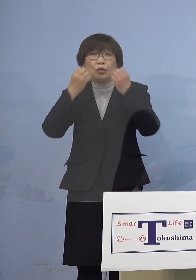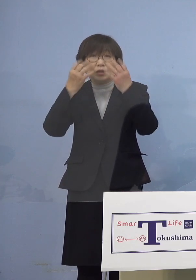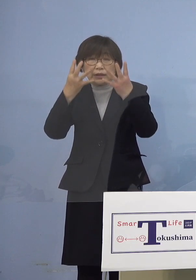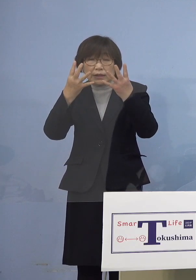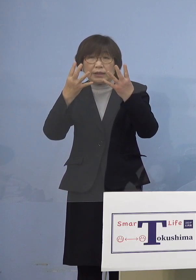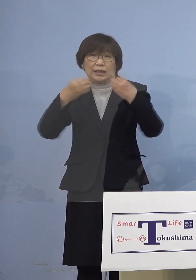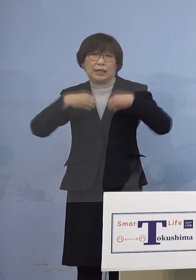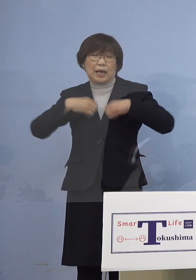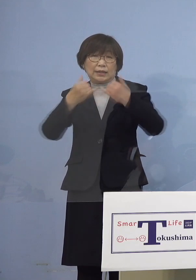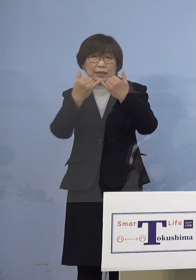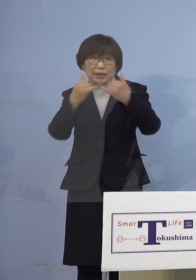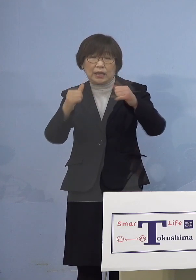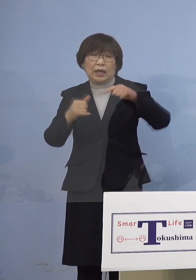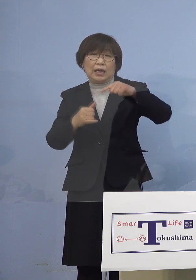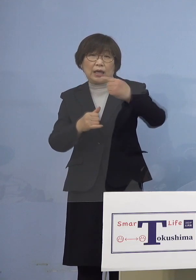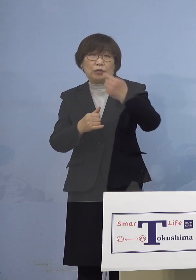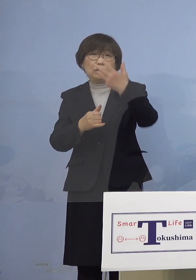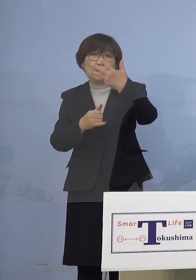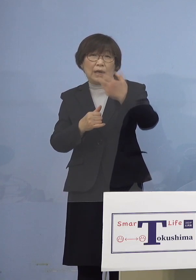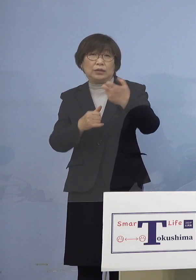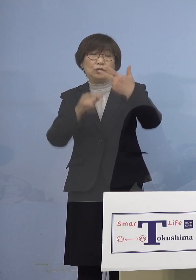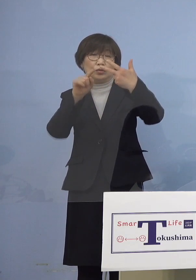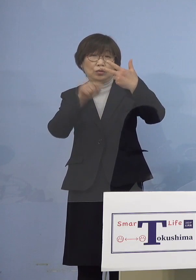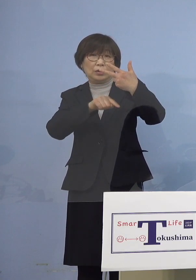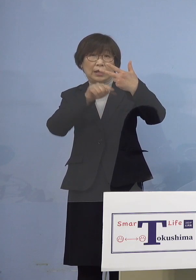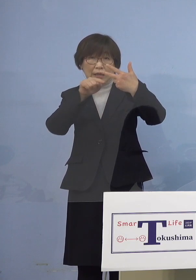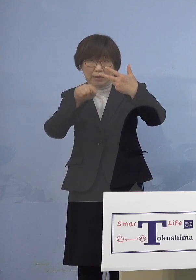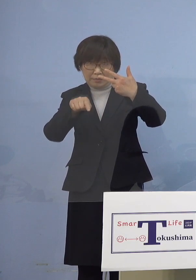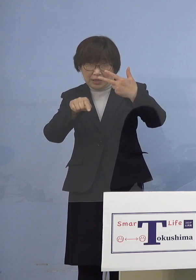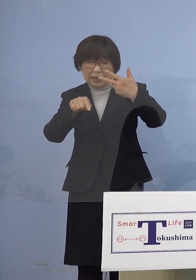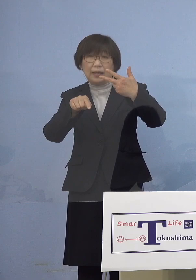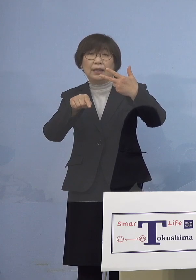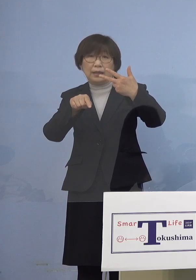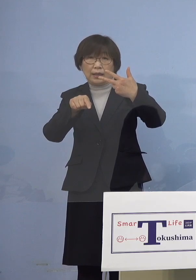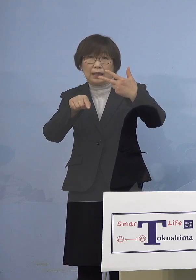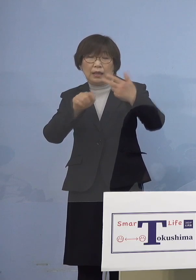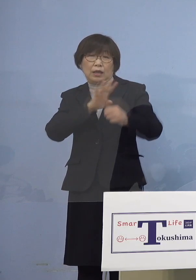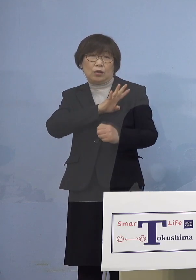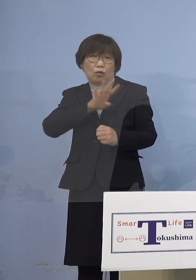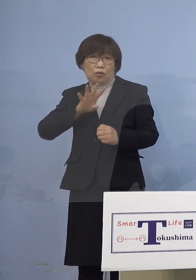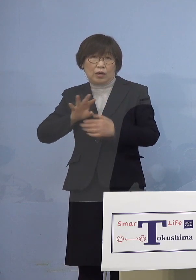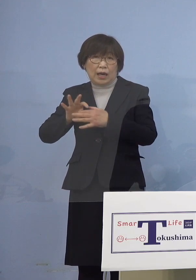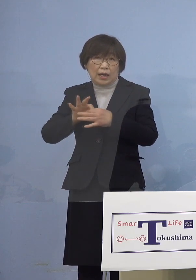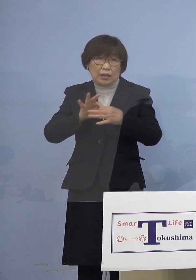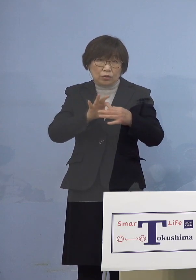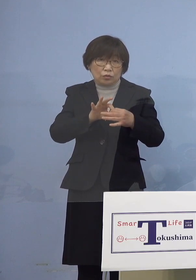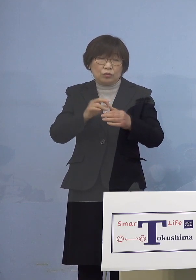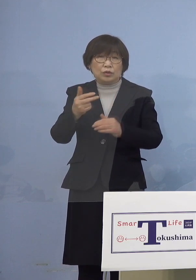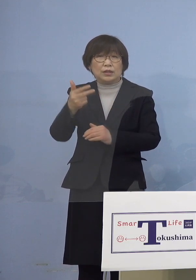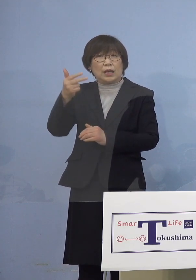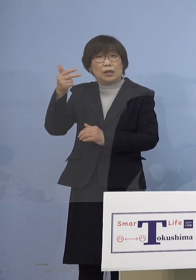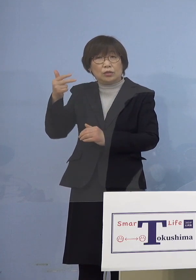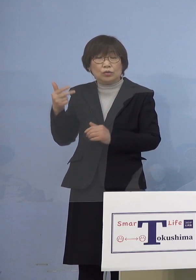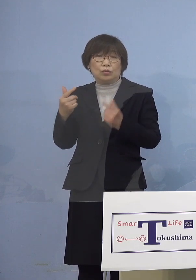187名となりまして、これで4日連続で 先週の同じ曜日の人数を